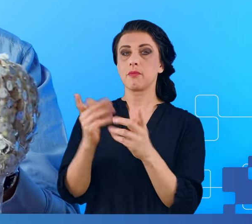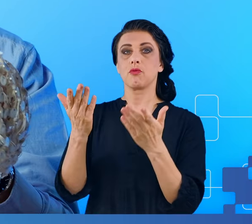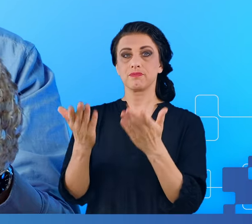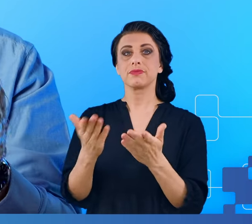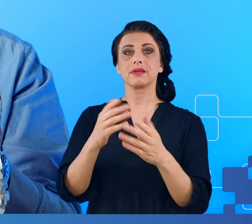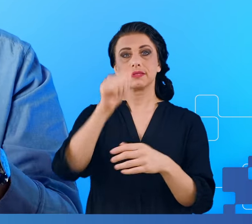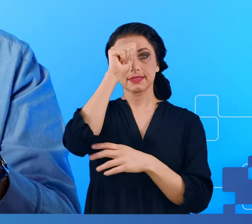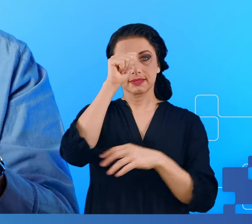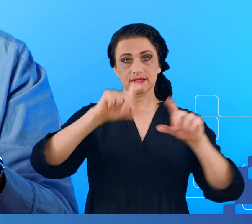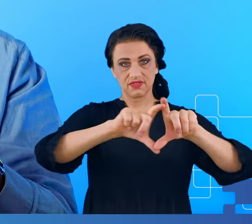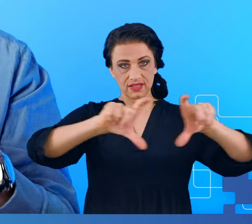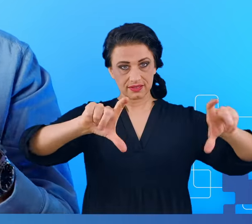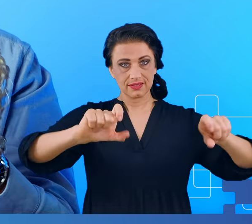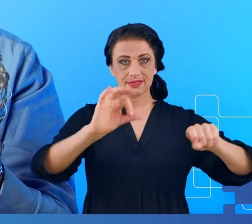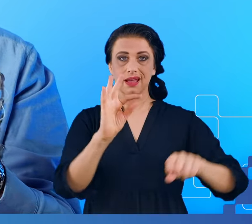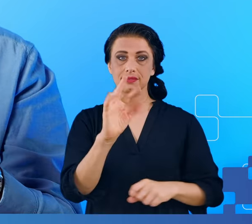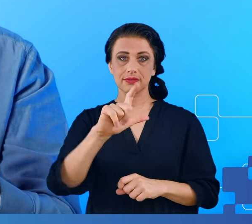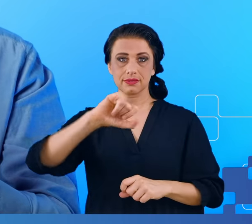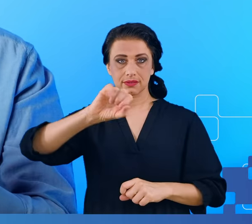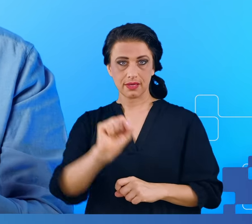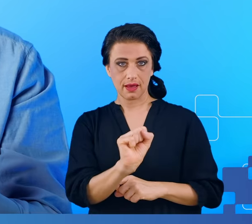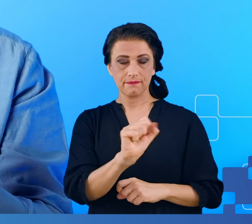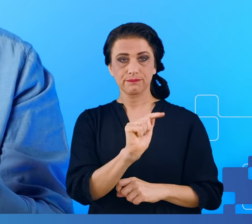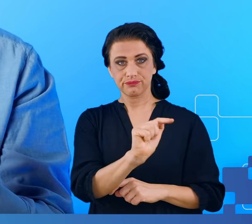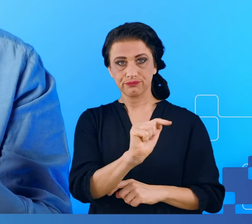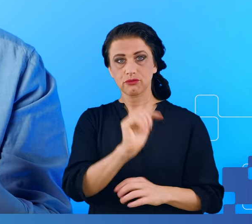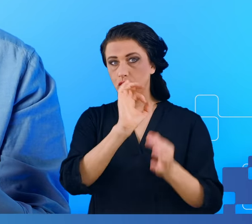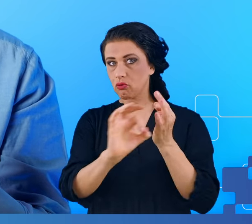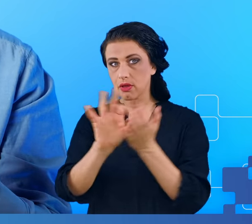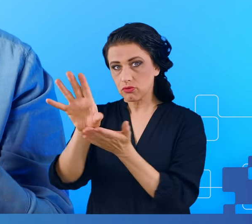jesteśmy w stanie wygenerować dokładny model mózgu pacjenta